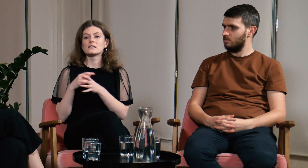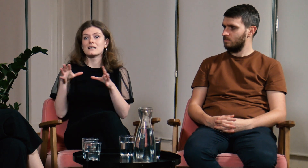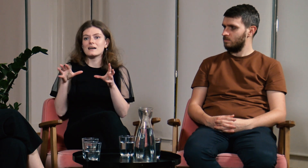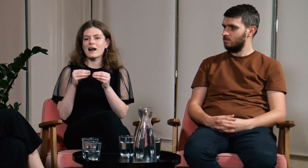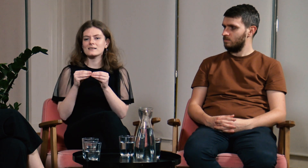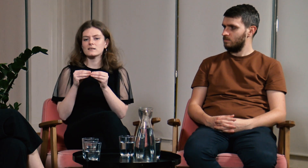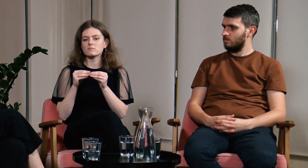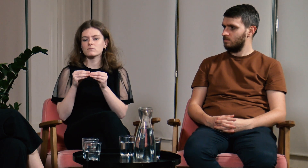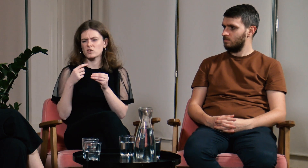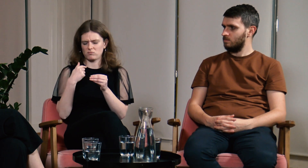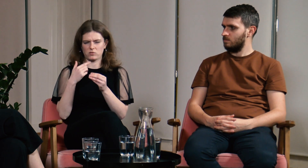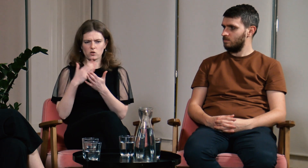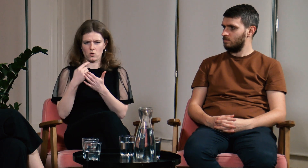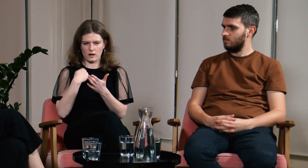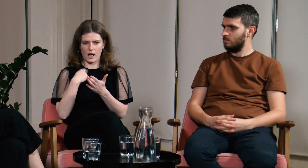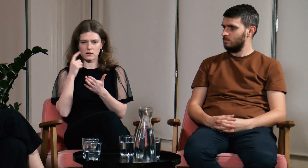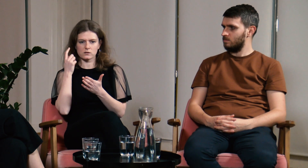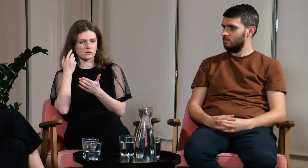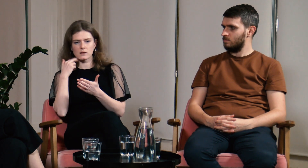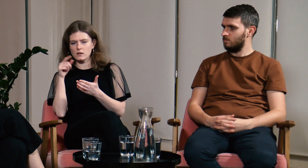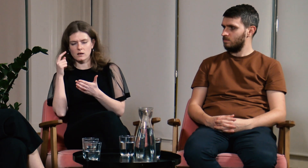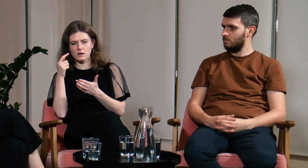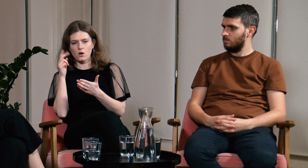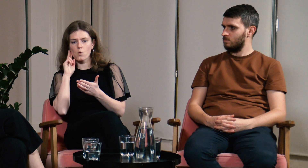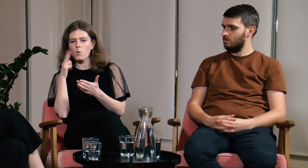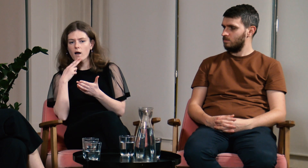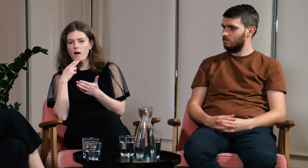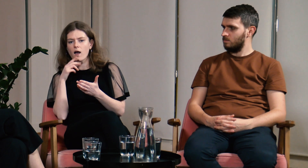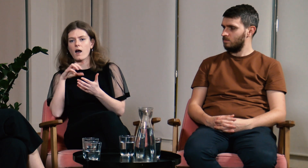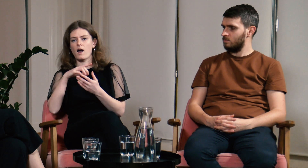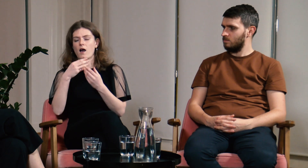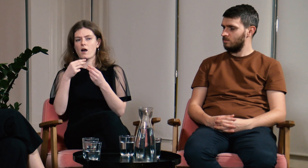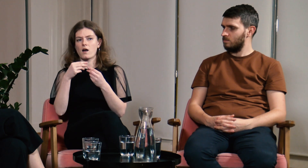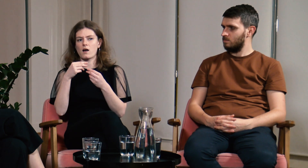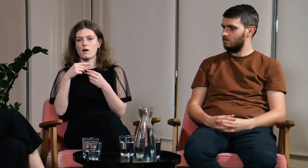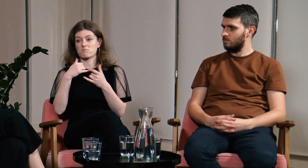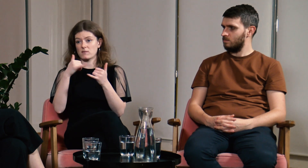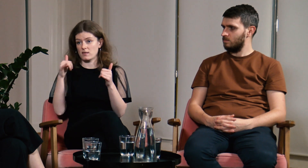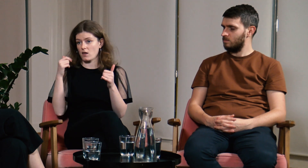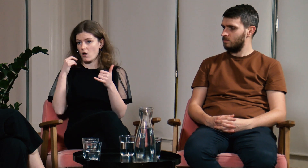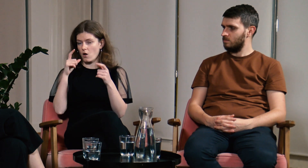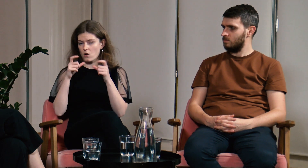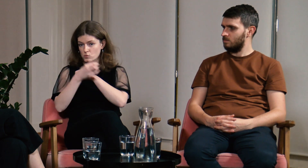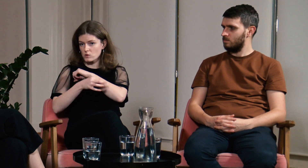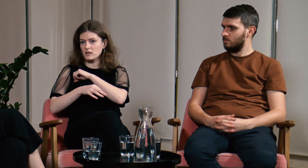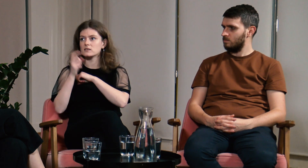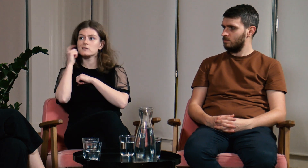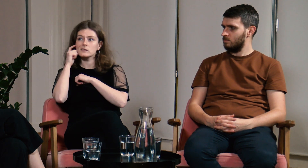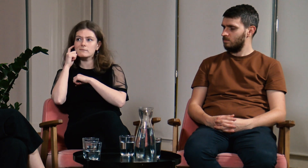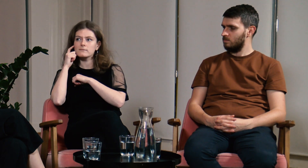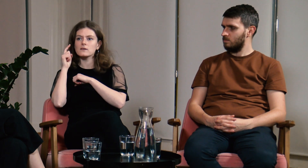Ja byłam jedyną głuchą, inni studenci byli słyszący.